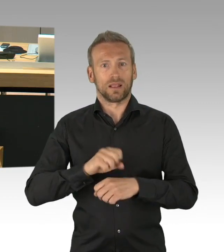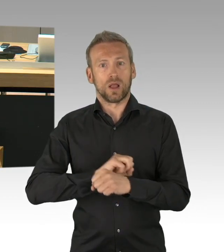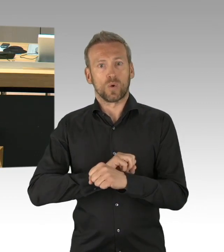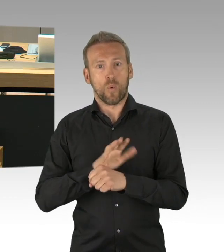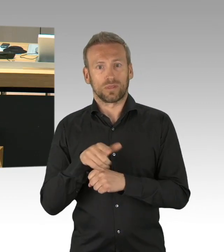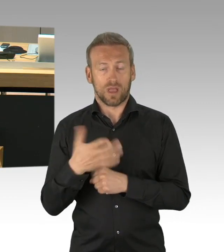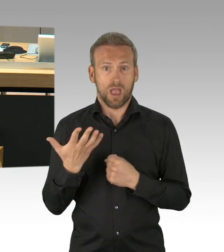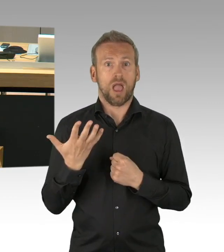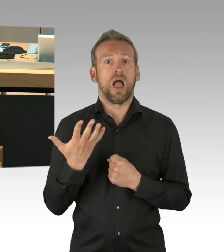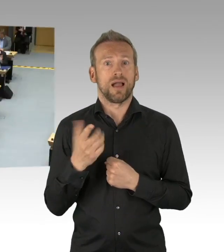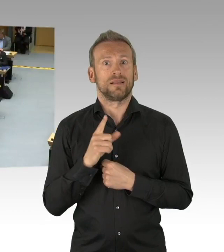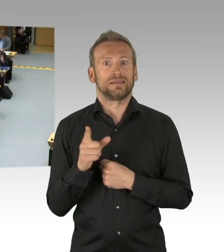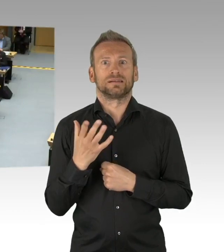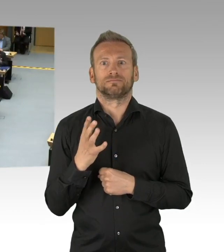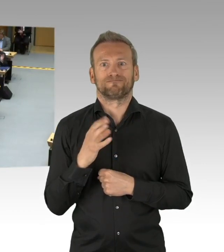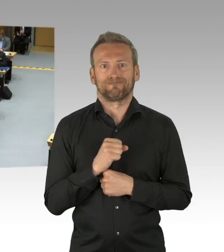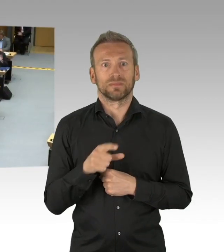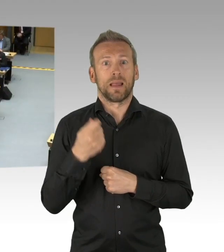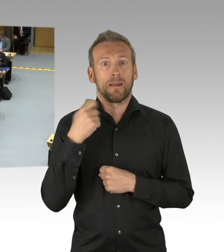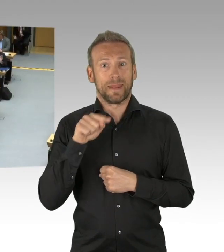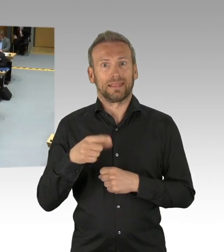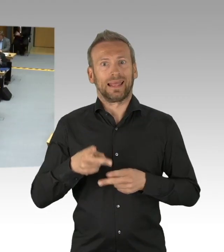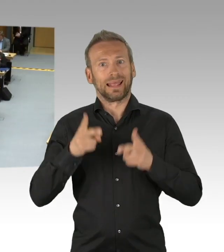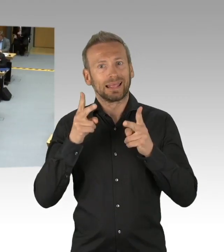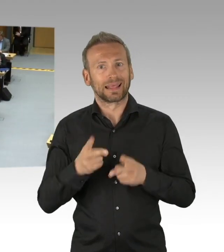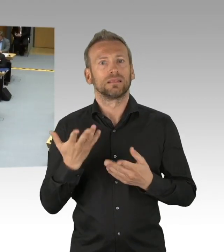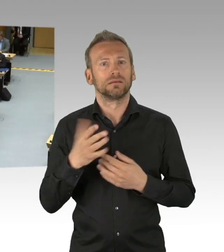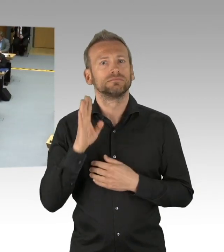(Beifall)